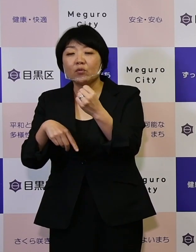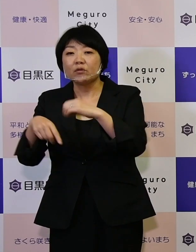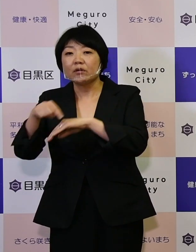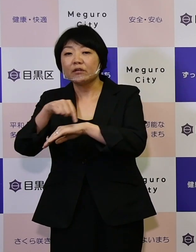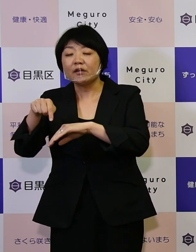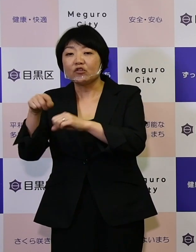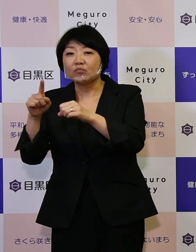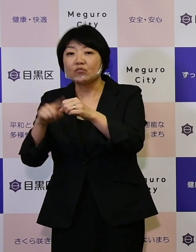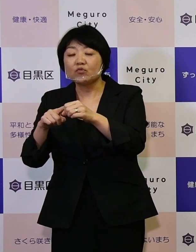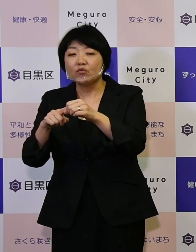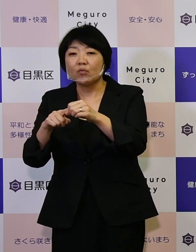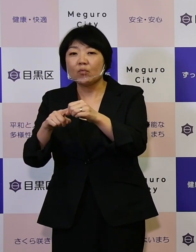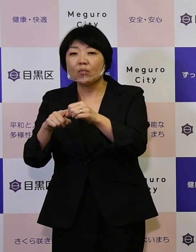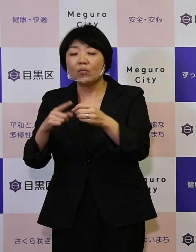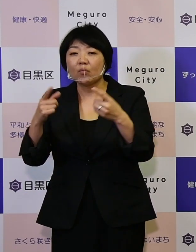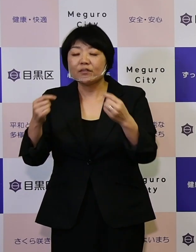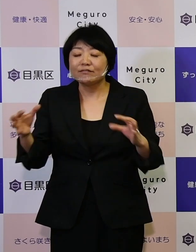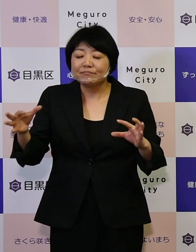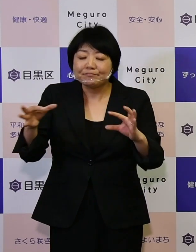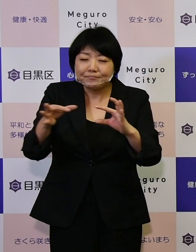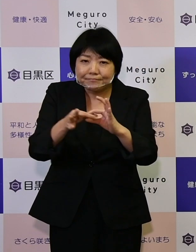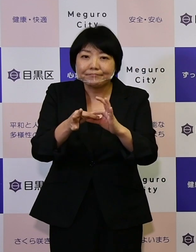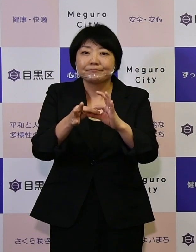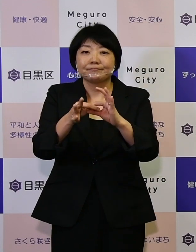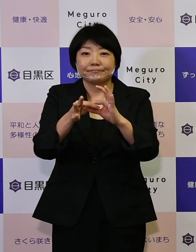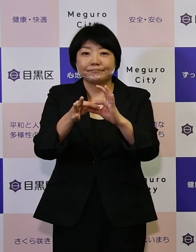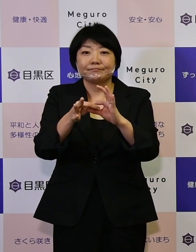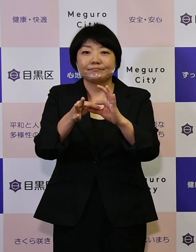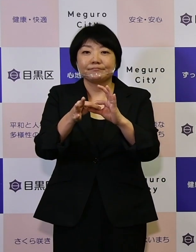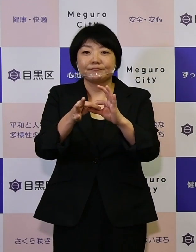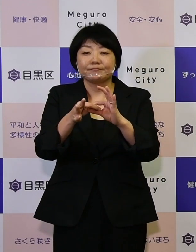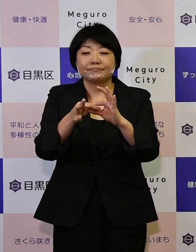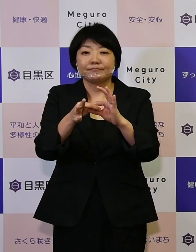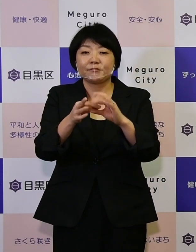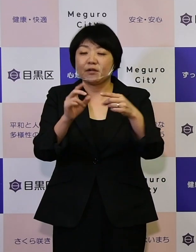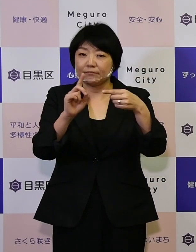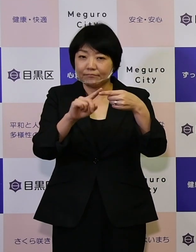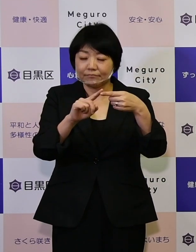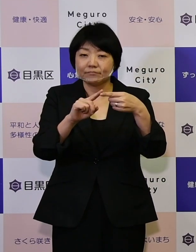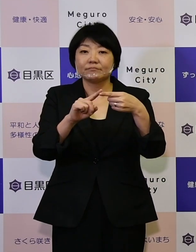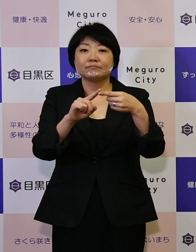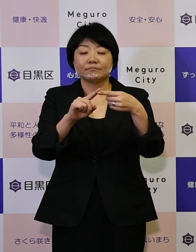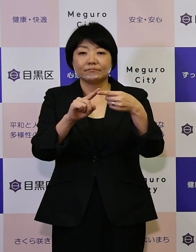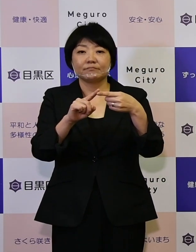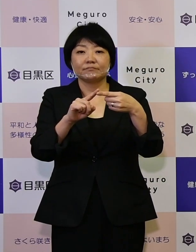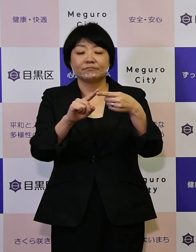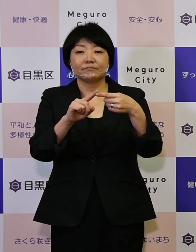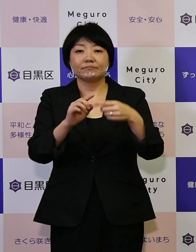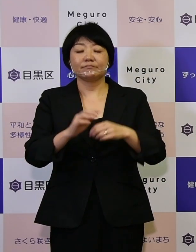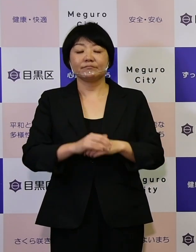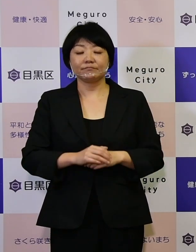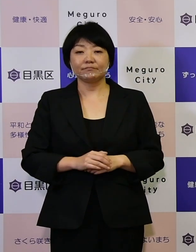しっかりと関連付けていくということは 1つあります。そして今まさに、